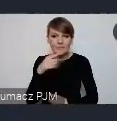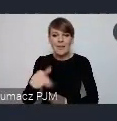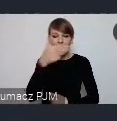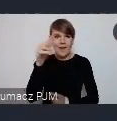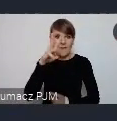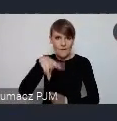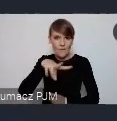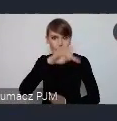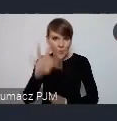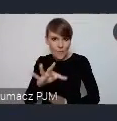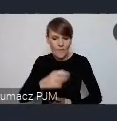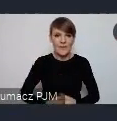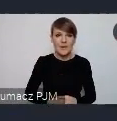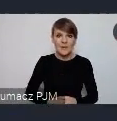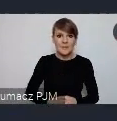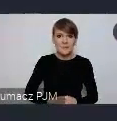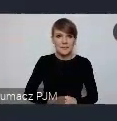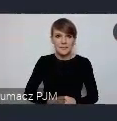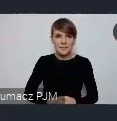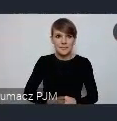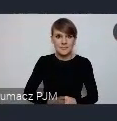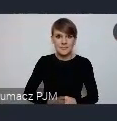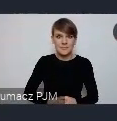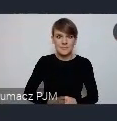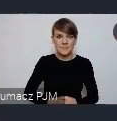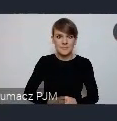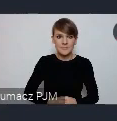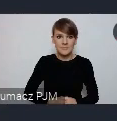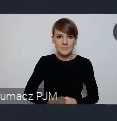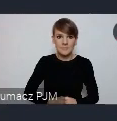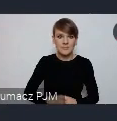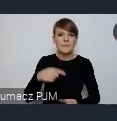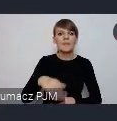No i wtedy, tutaj wystarczy zgłosić, tutaj przez min. naszą stronę